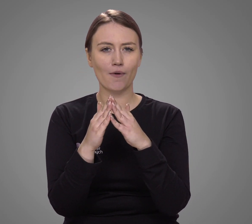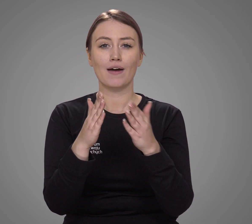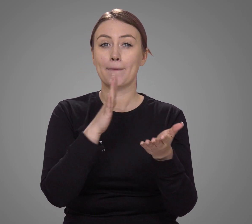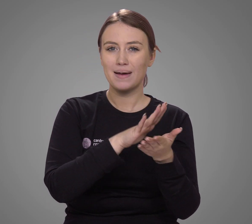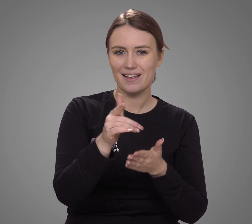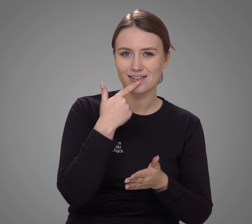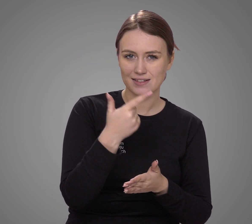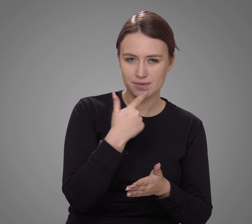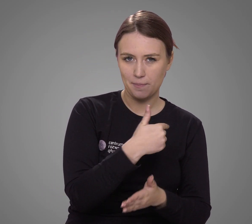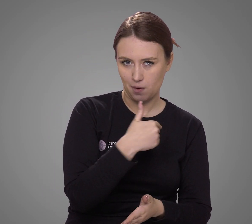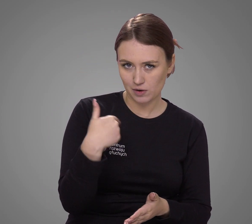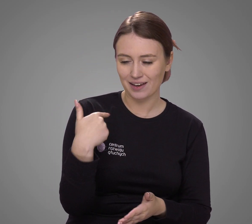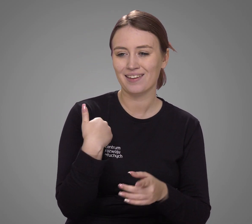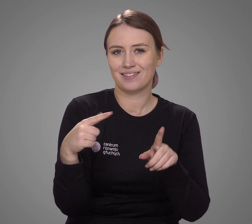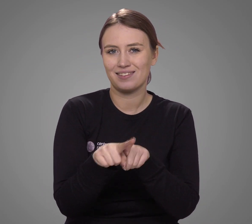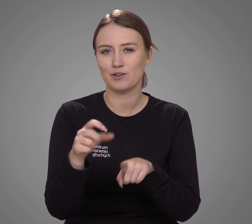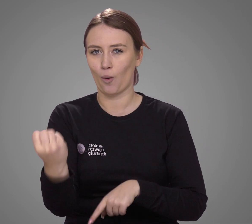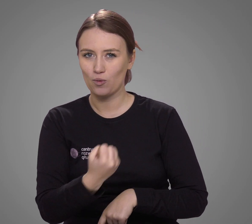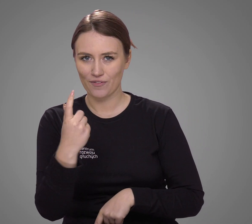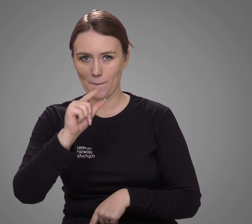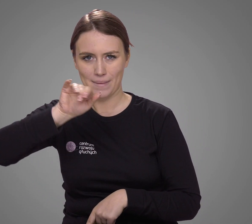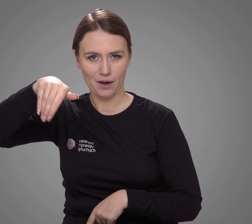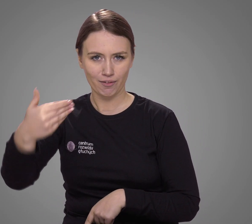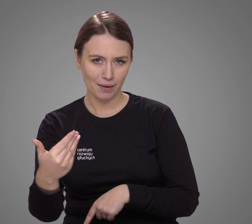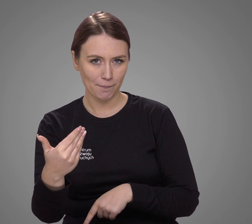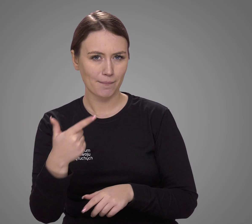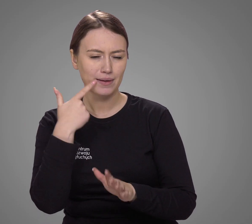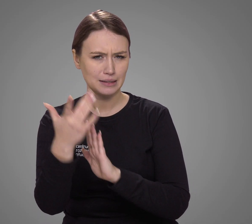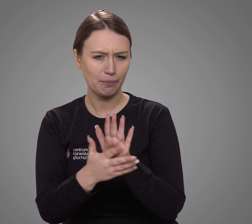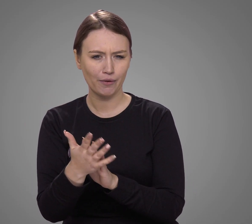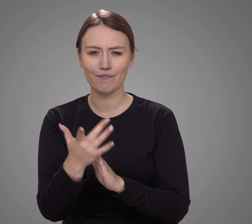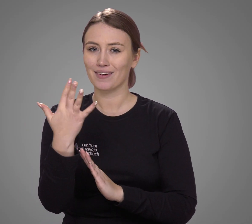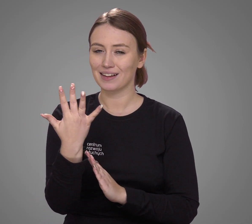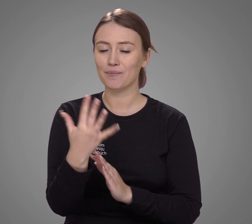oprócz języka polskiego, używa także polskiego języka migowego?